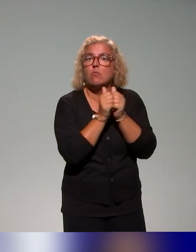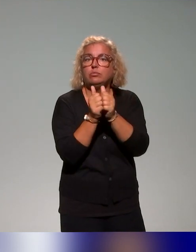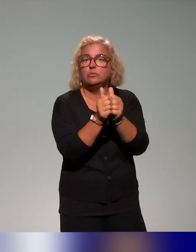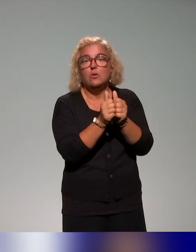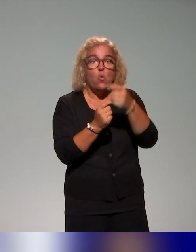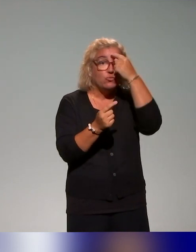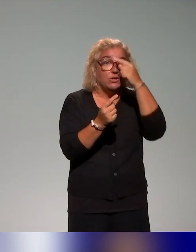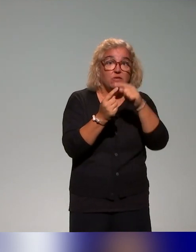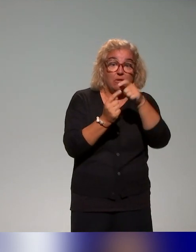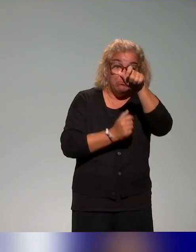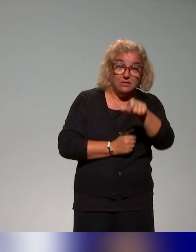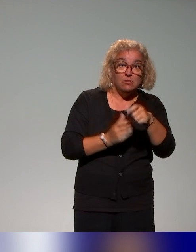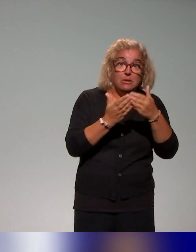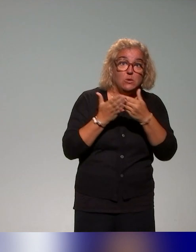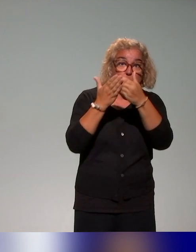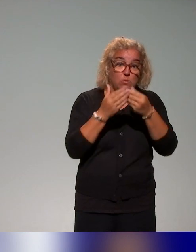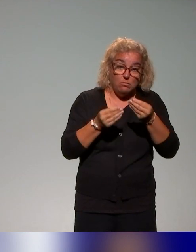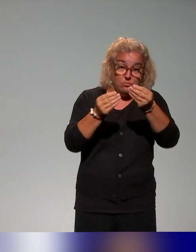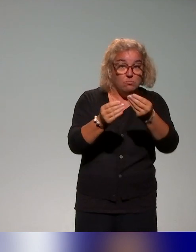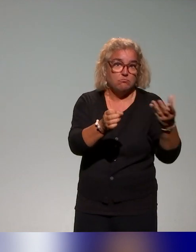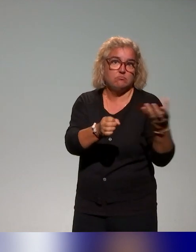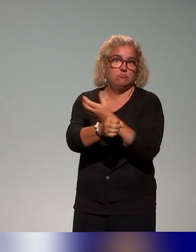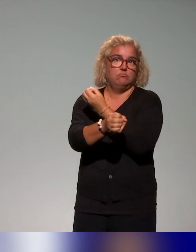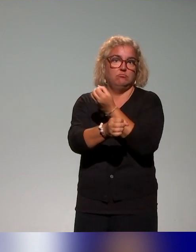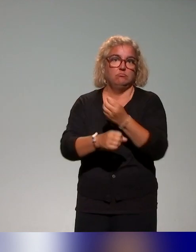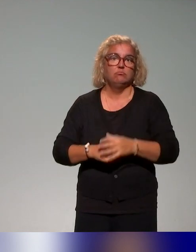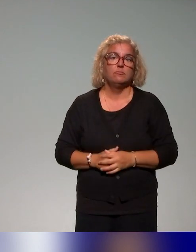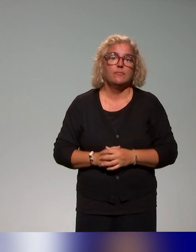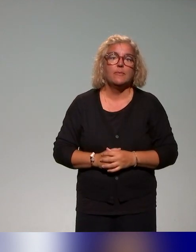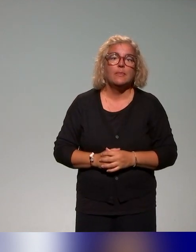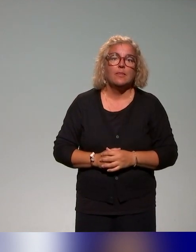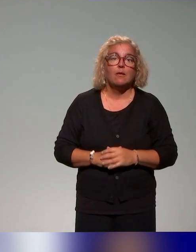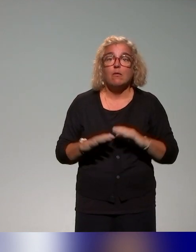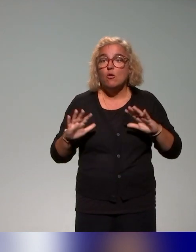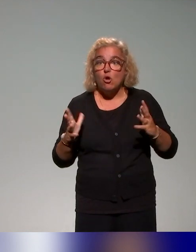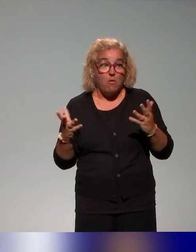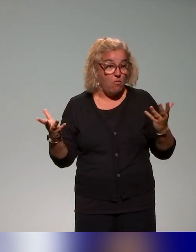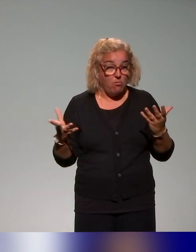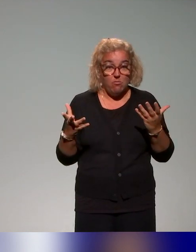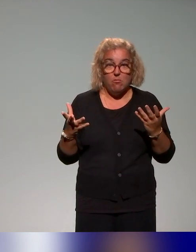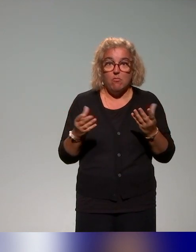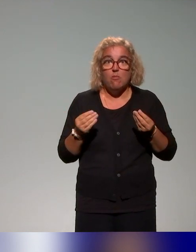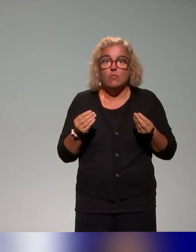étudiante et, comment on peut faire travailler des acteurs ensemble